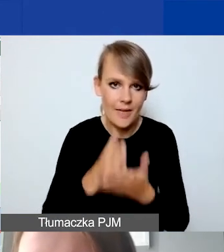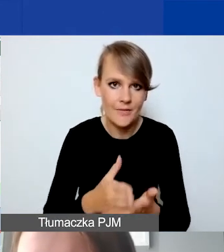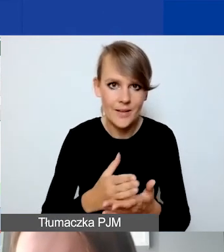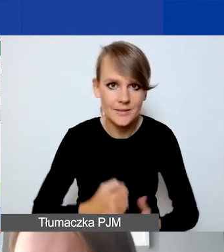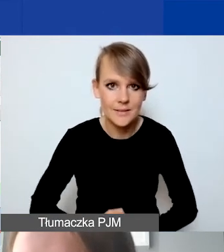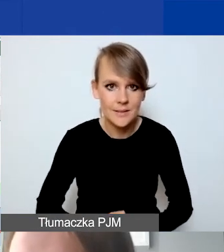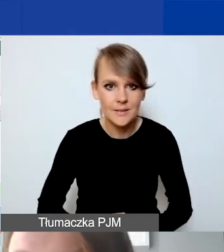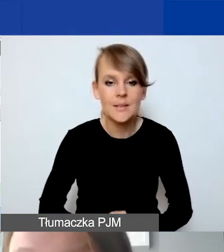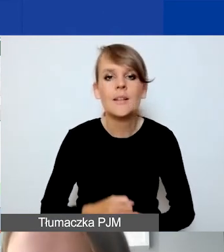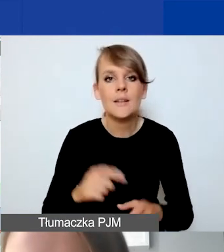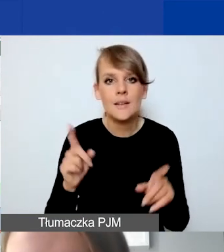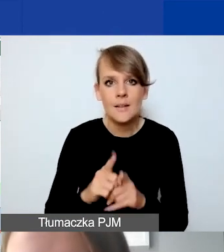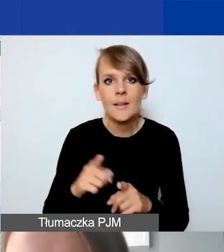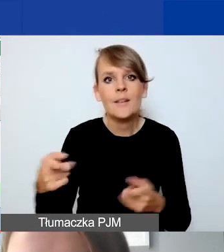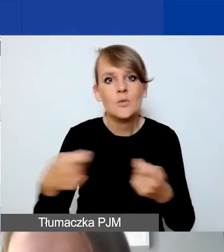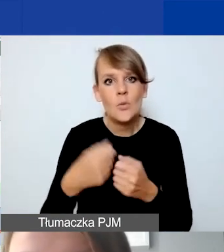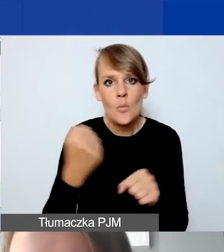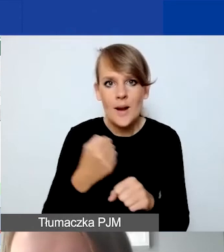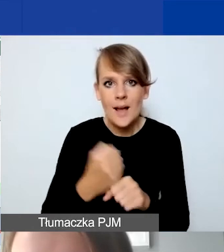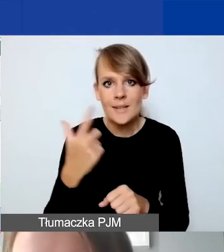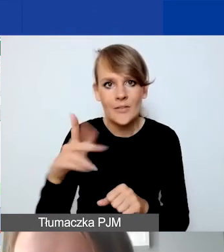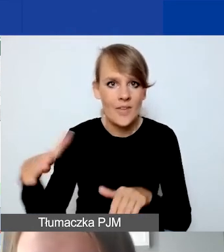i współpracy dwustronnej również,